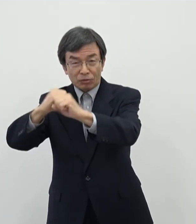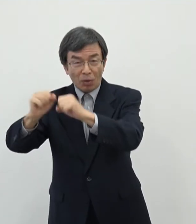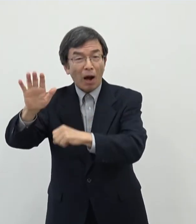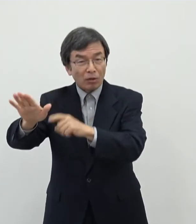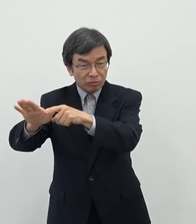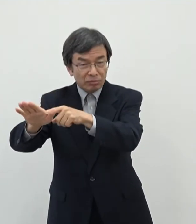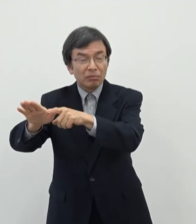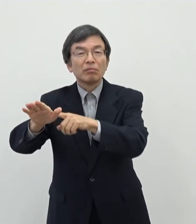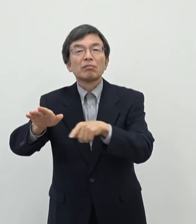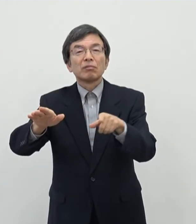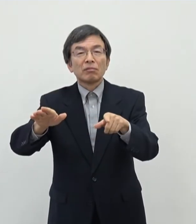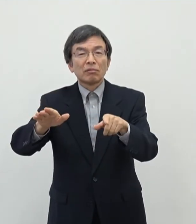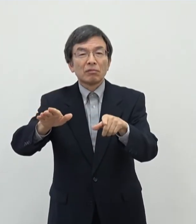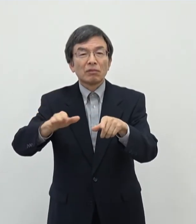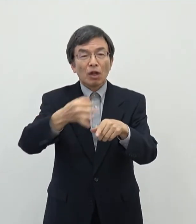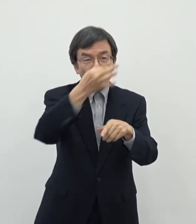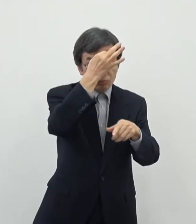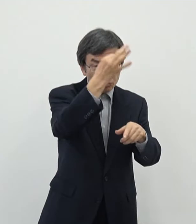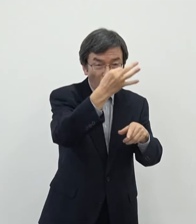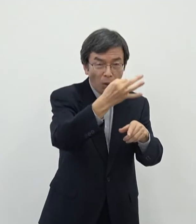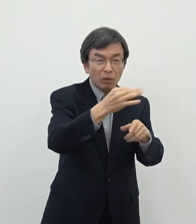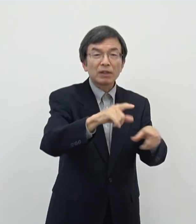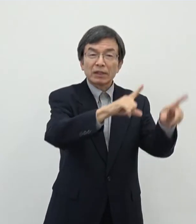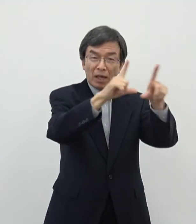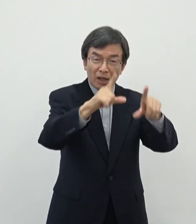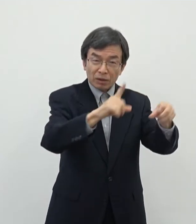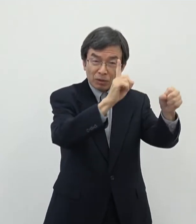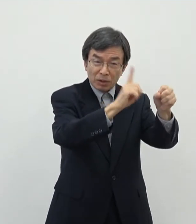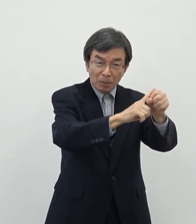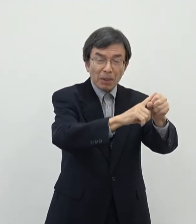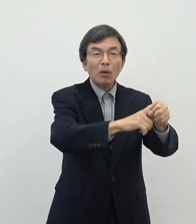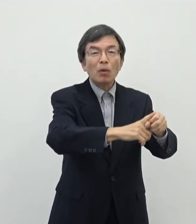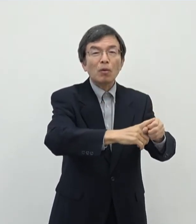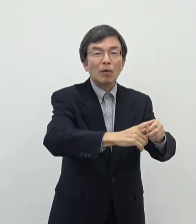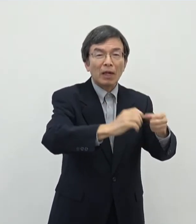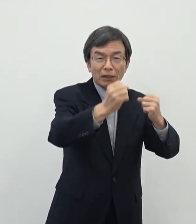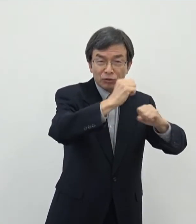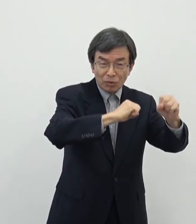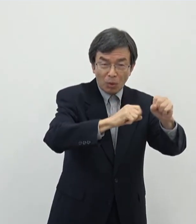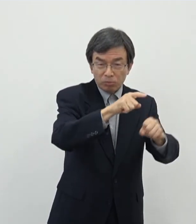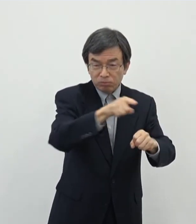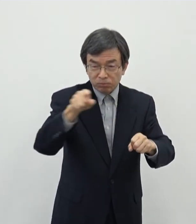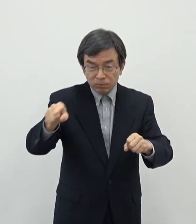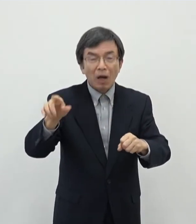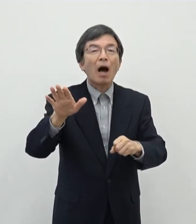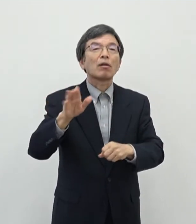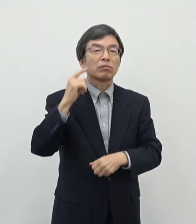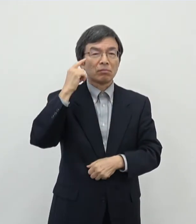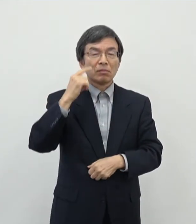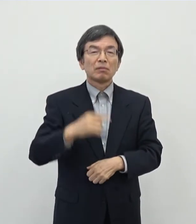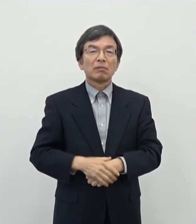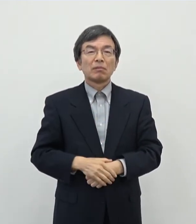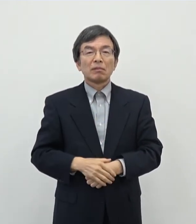一方でプロとして生業としてされている方もまあ両方られるというふうに思います あの奈良県内で